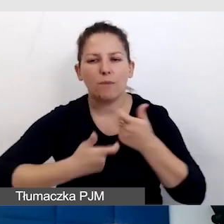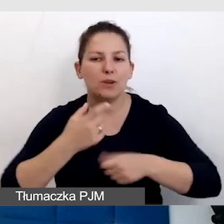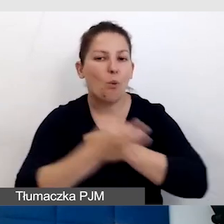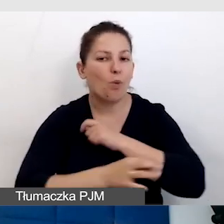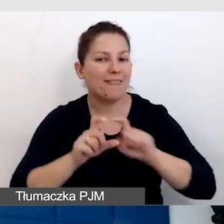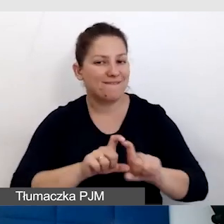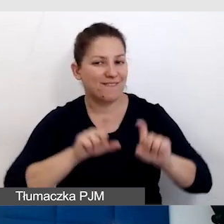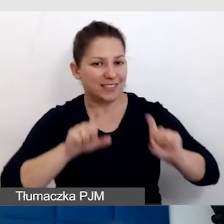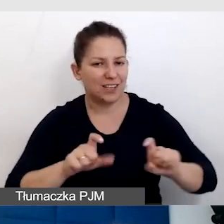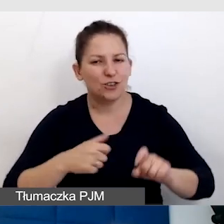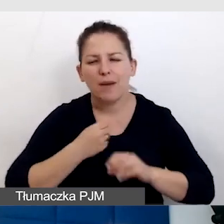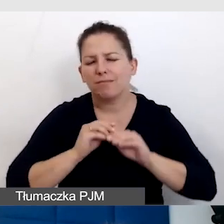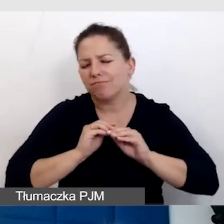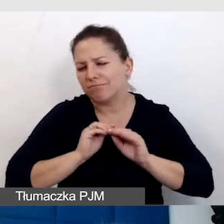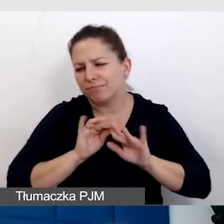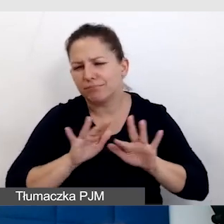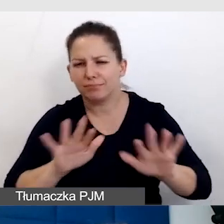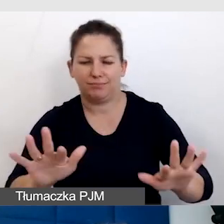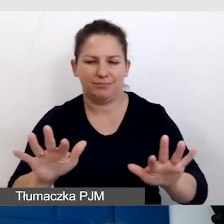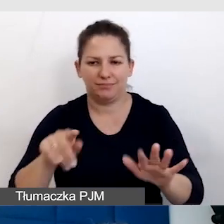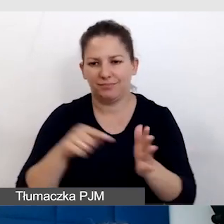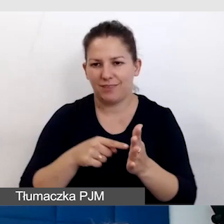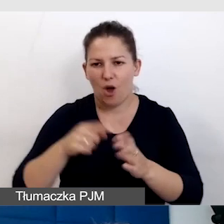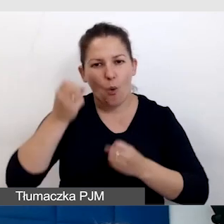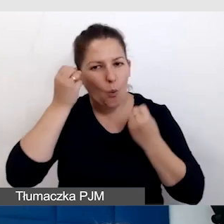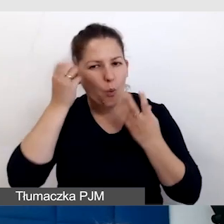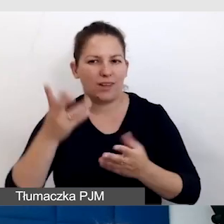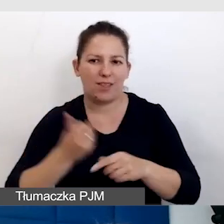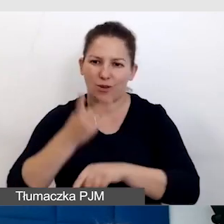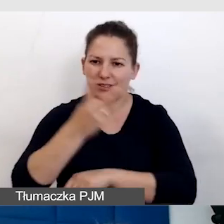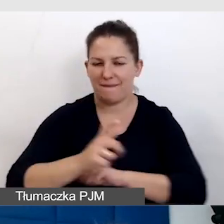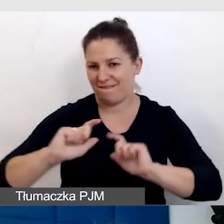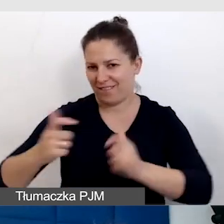żeby jak najszerzej rozprzestrzeniała się kultura dostępnych wydarzeń.